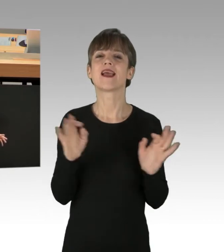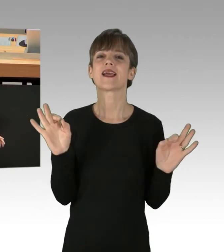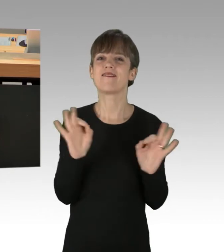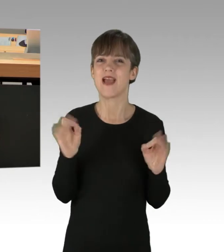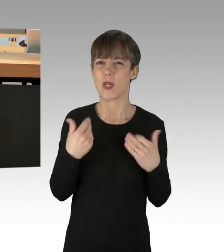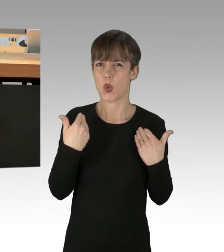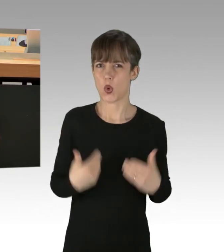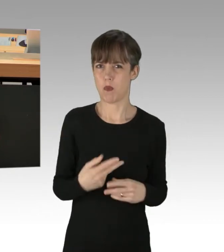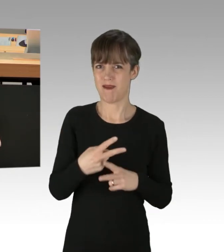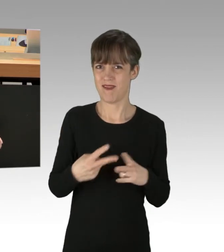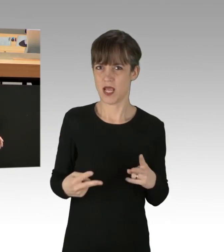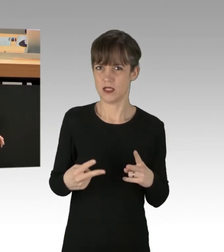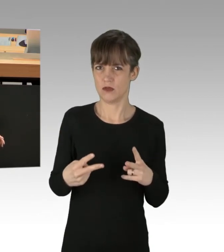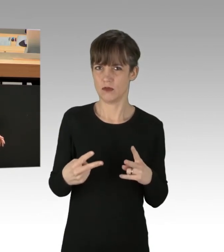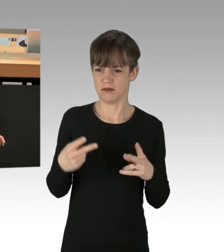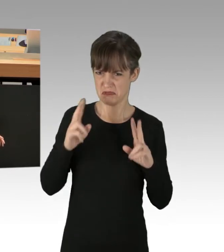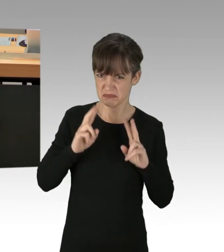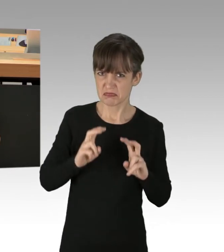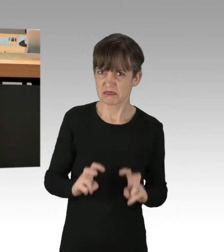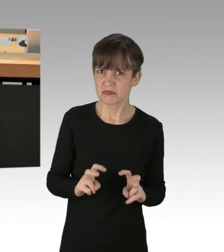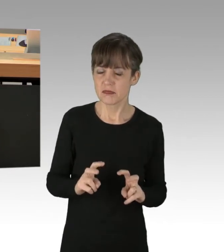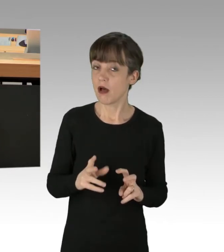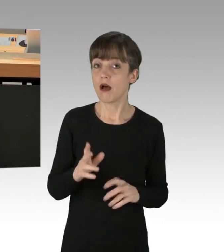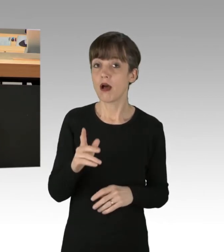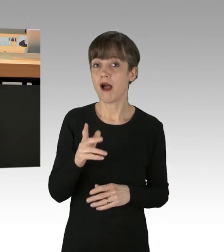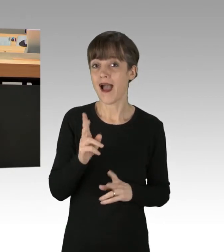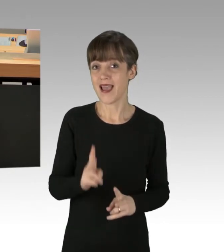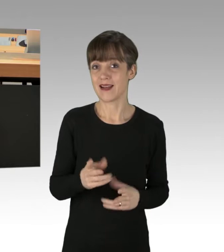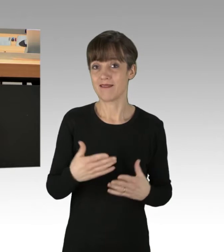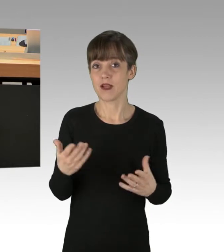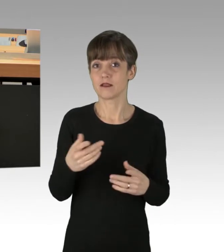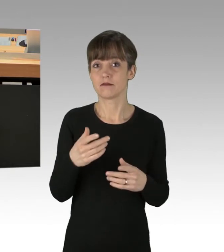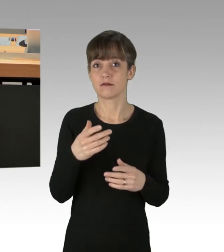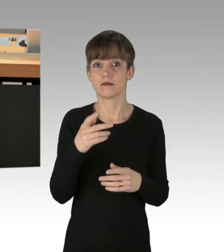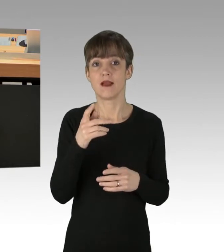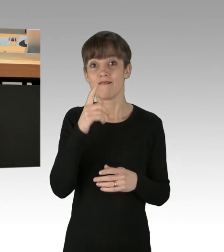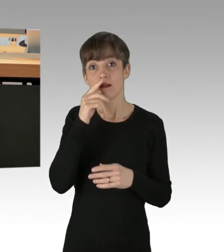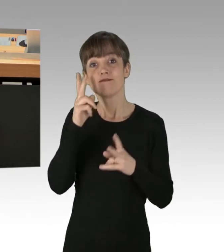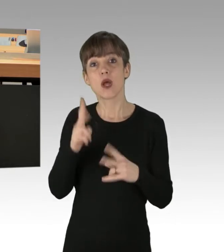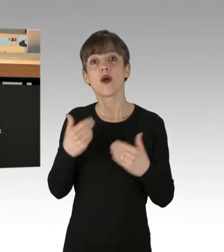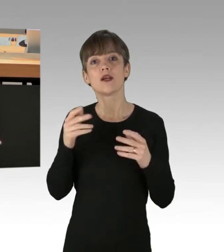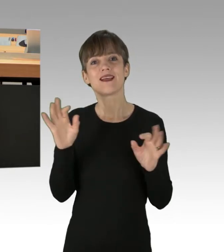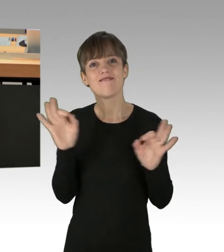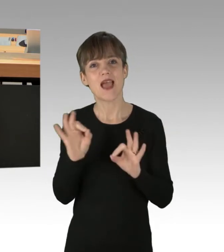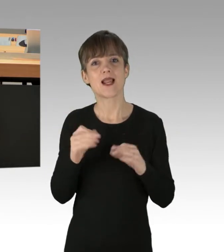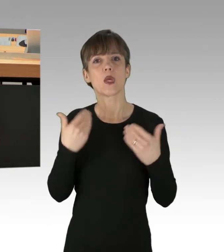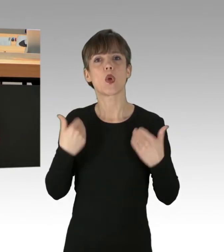Denn meines Erachtens müsste man dazu ein Werkzeug oder Ähnliches benutzen oder Gift